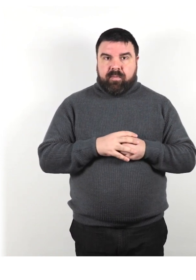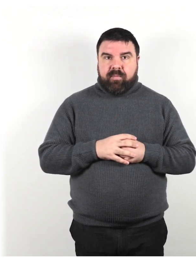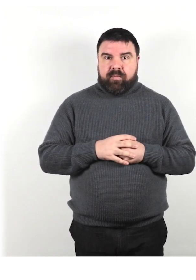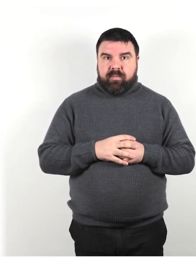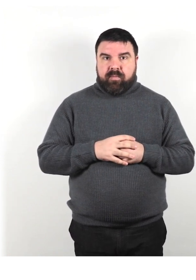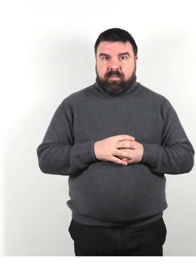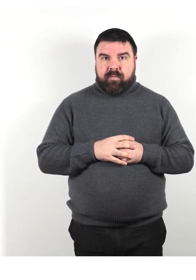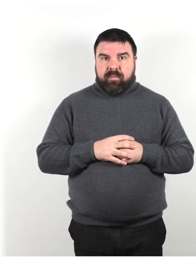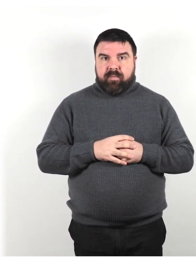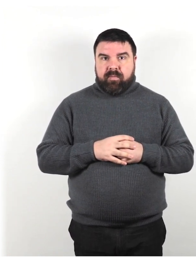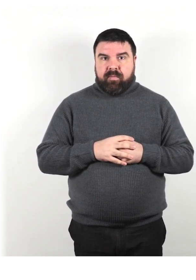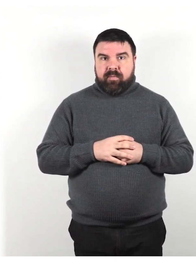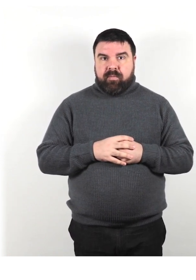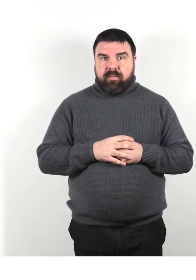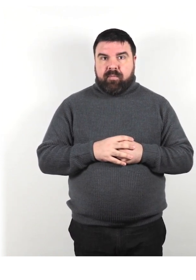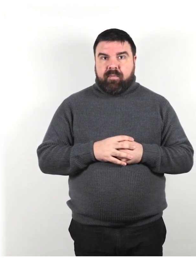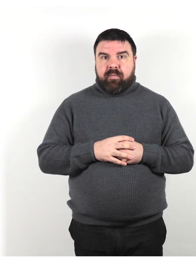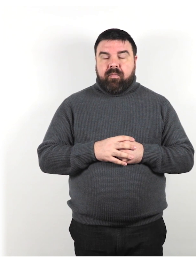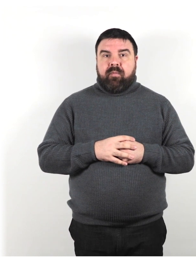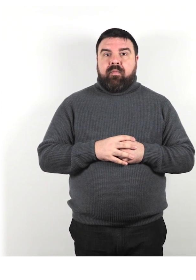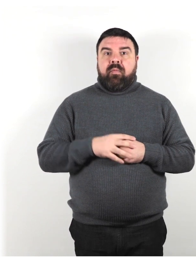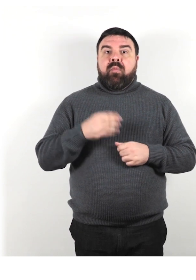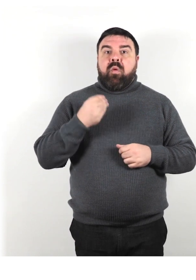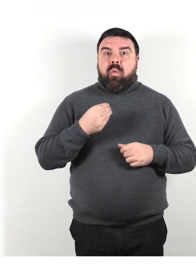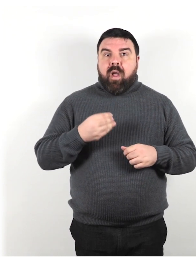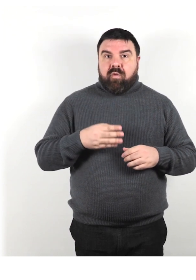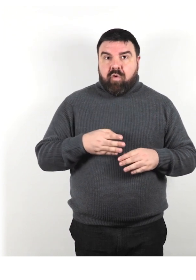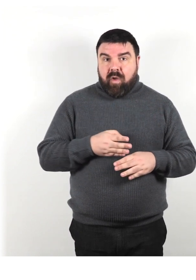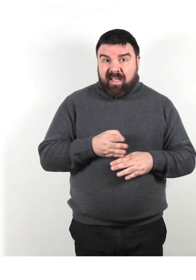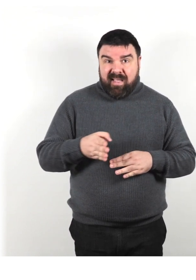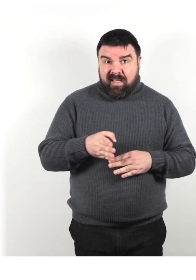Quando fornisci indicazioni, dai informazioni specifiche.